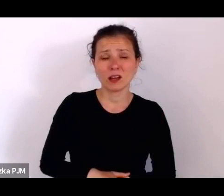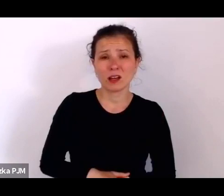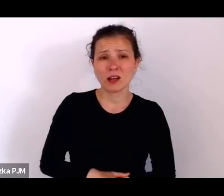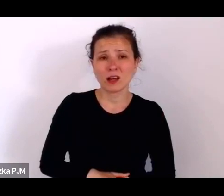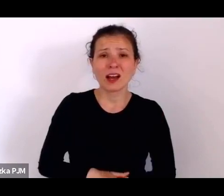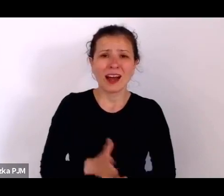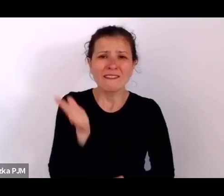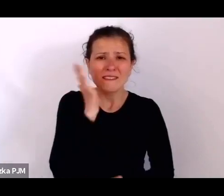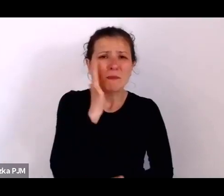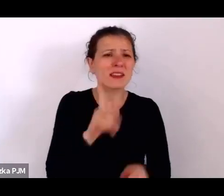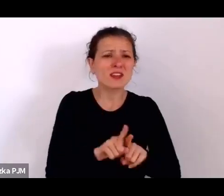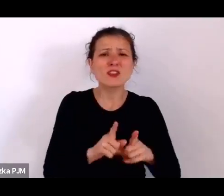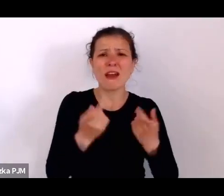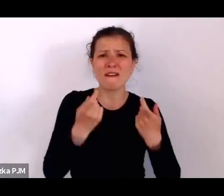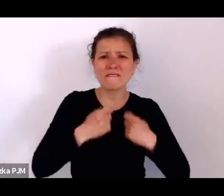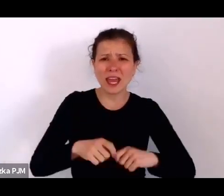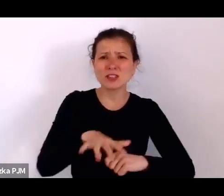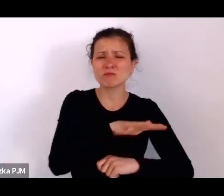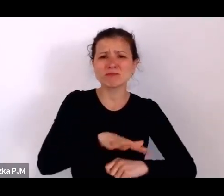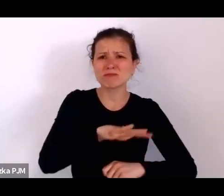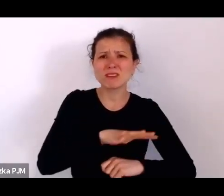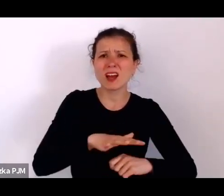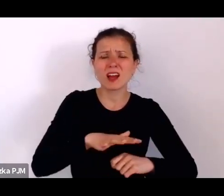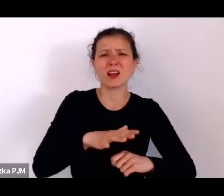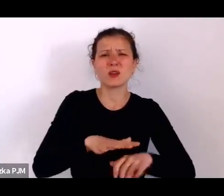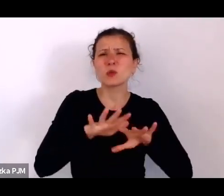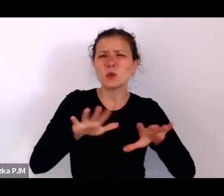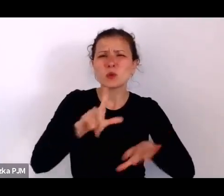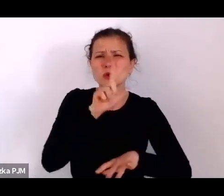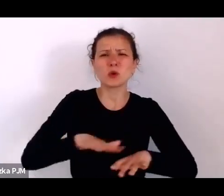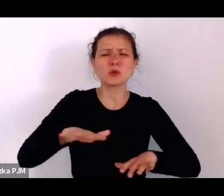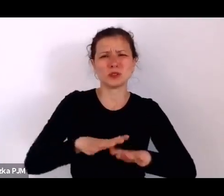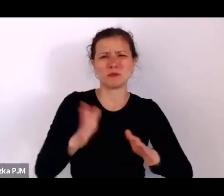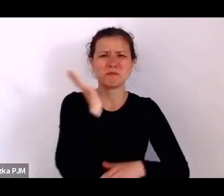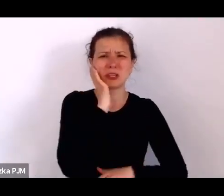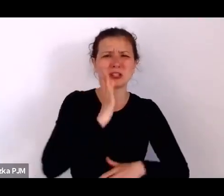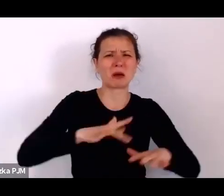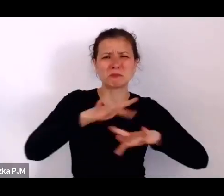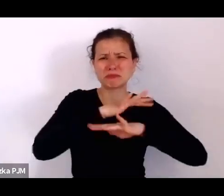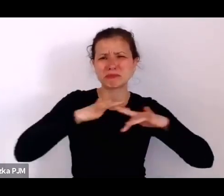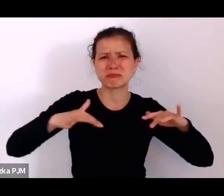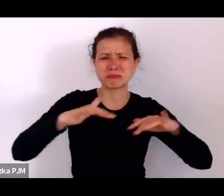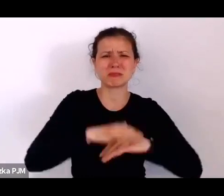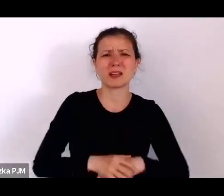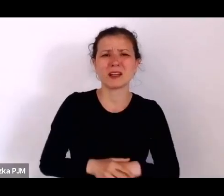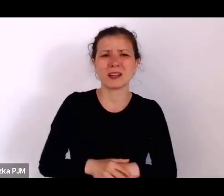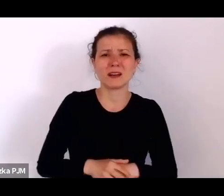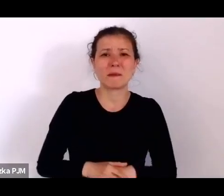i tam też mówiono o tych ludziach „zbędnych” z którymi nie wiadomo co zrobić, nie wiadomo jak nakarmić właściwie.